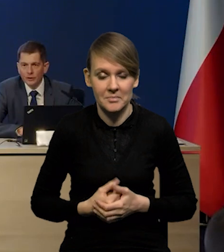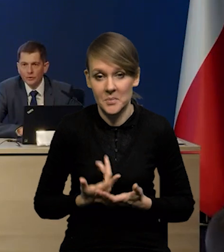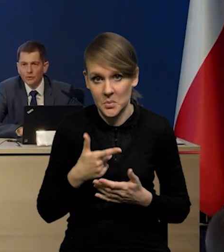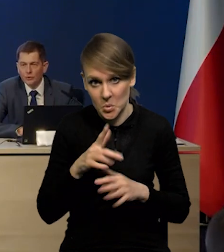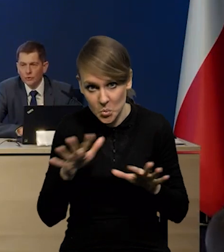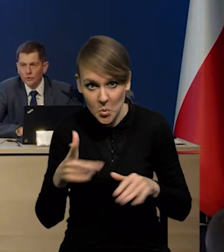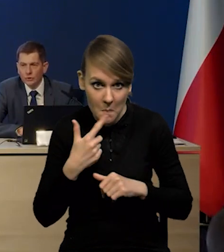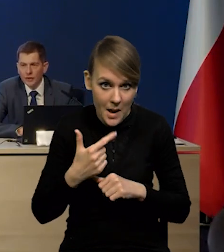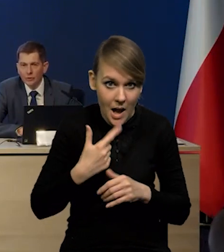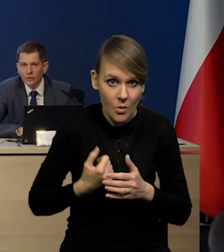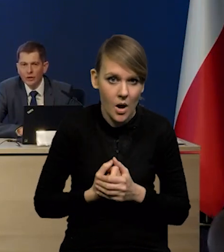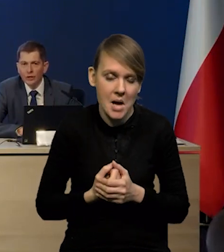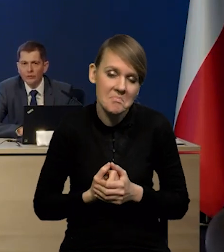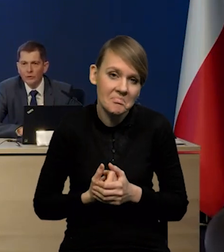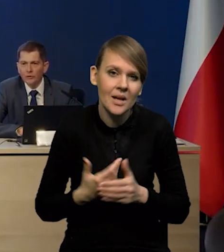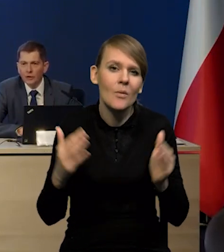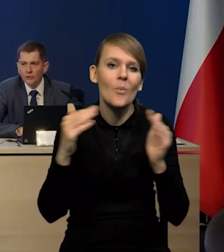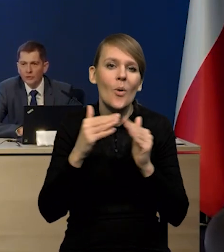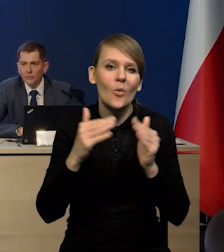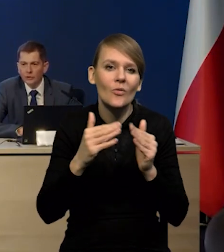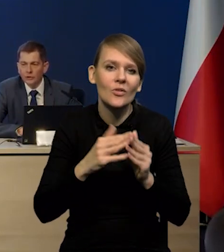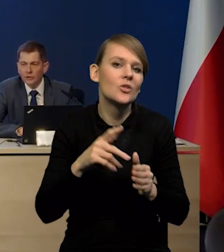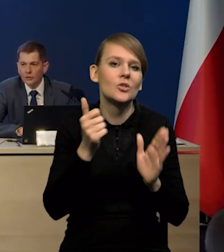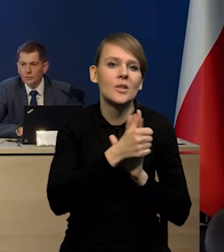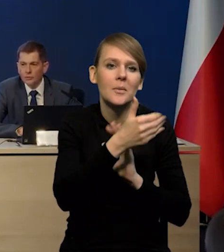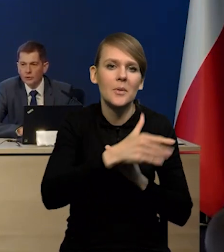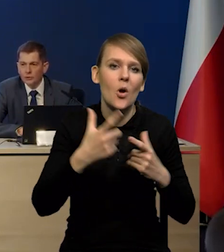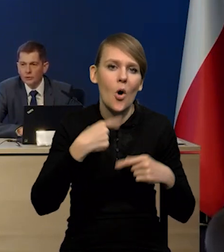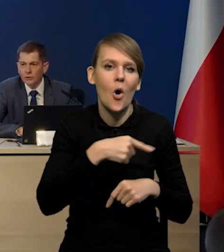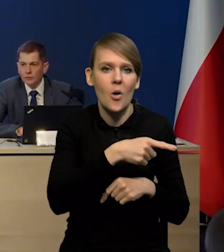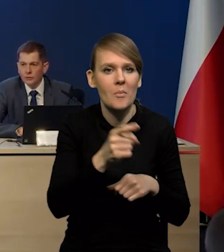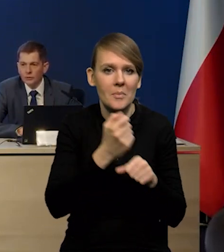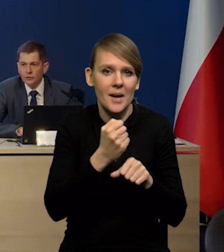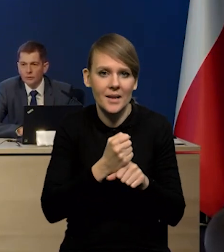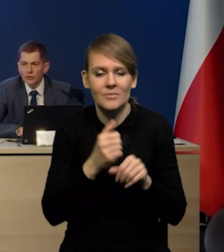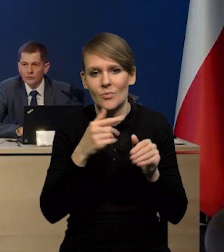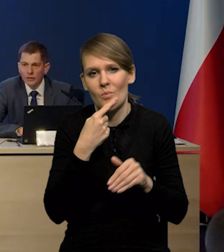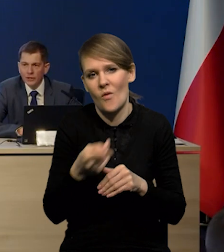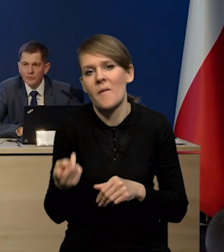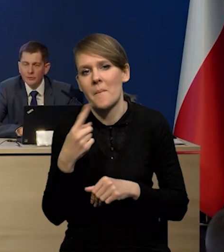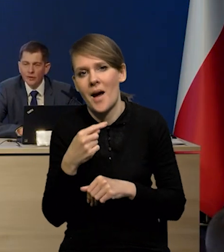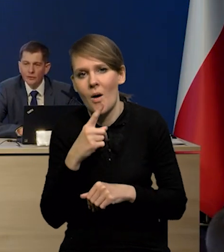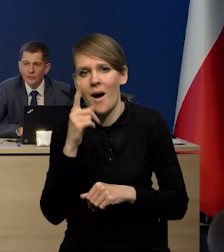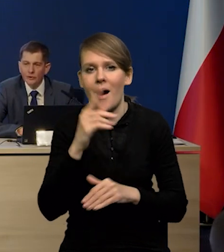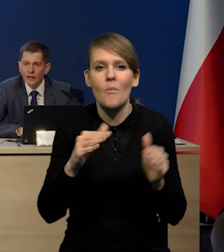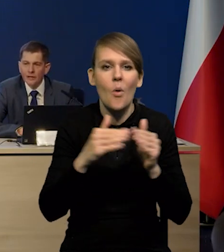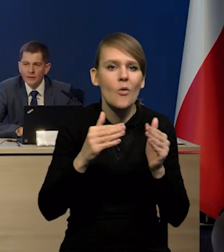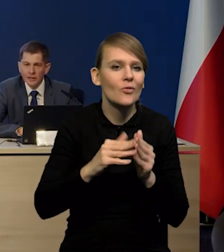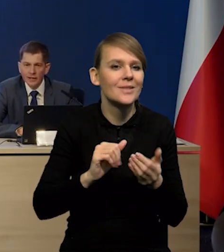Czy to jest dużo, czy to jest mało? W porównaniu do tego ponad 16 000 000 osób pracujących to jest może niewiele, ale w porównaniu do tych zmian